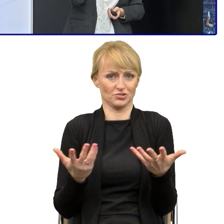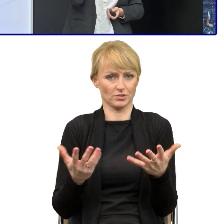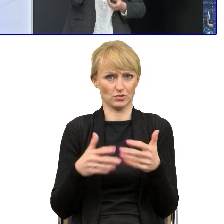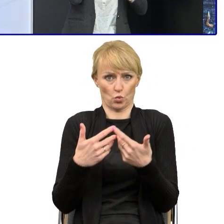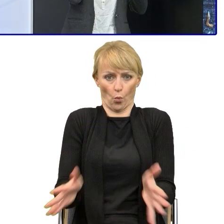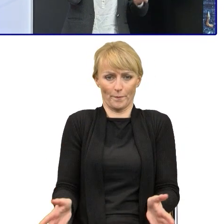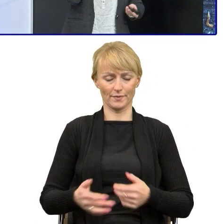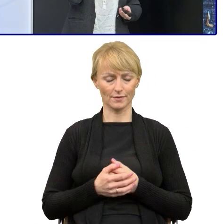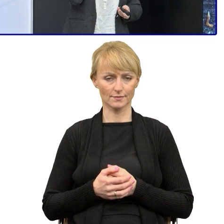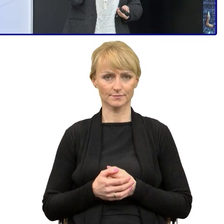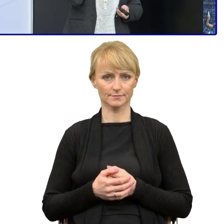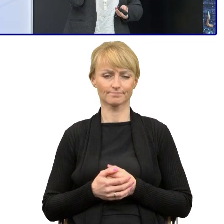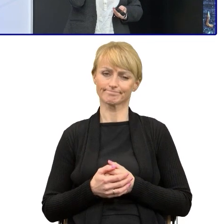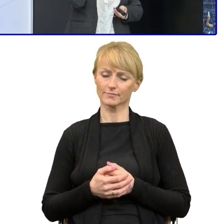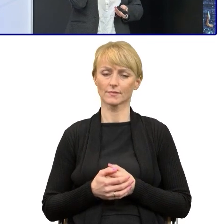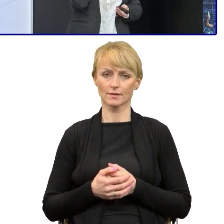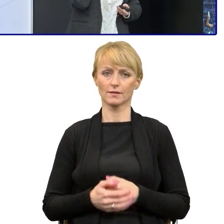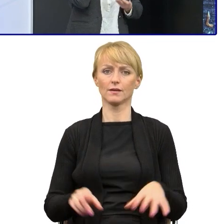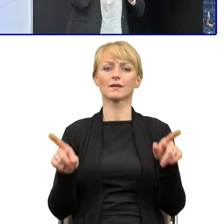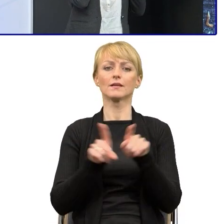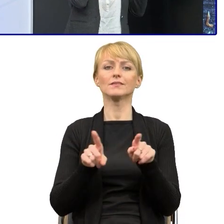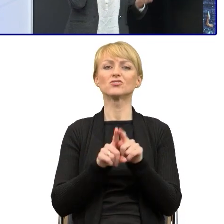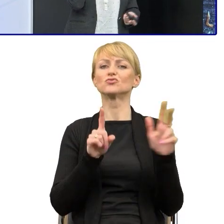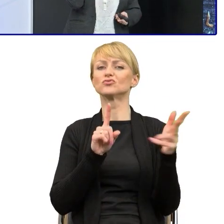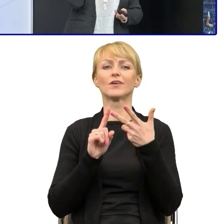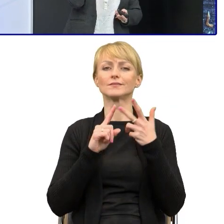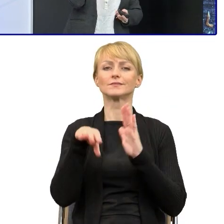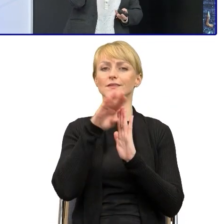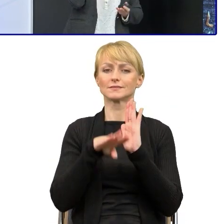No i rzeczywiście trzecia zasada której uczę, że mniej znaczy więcej.